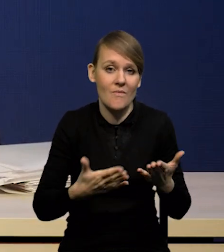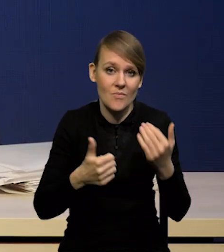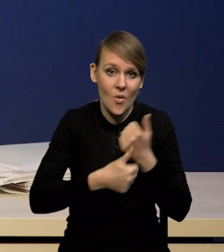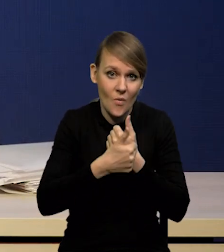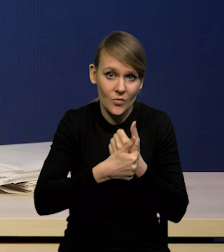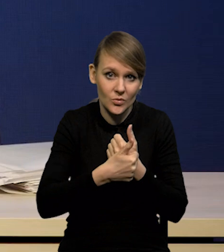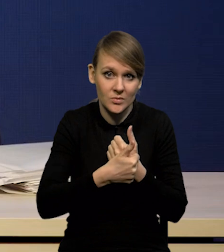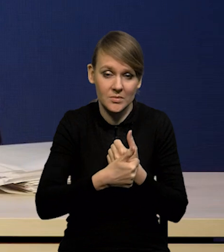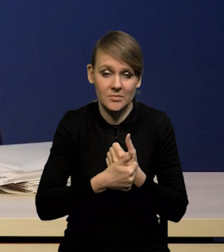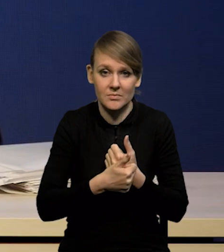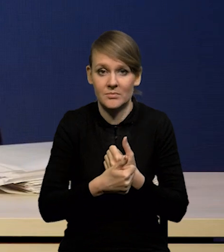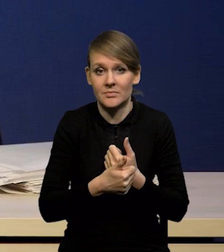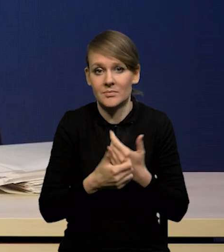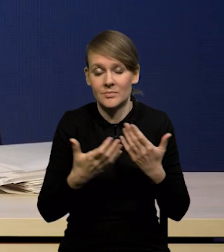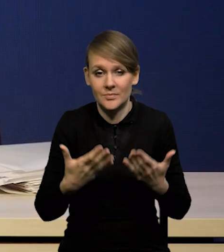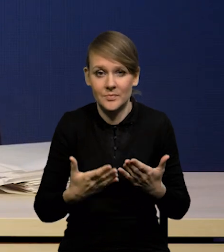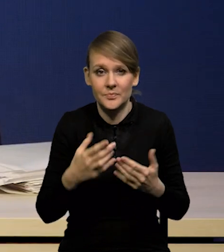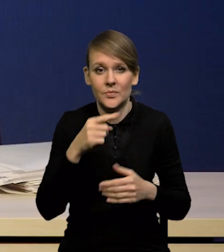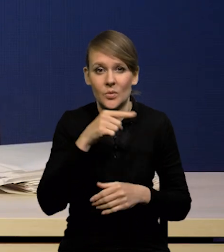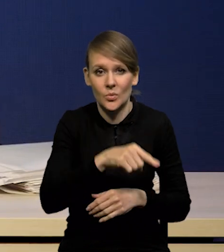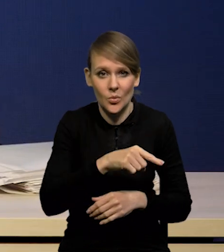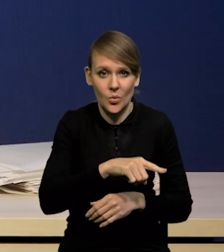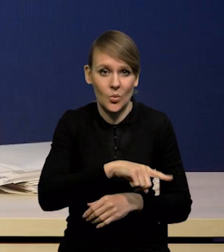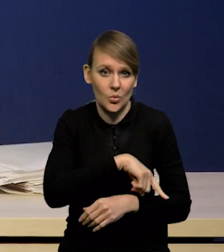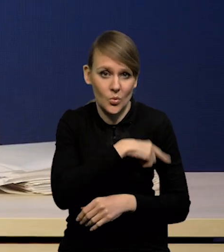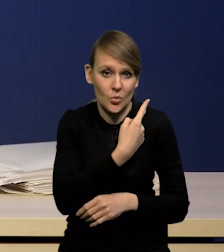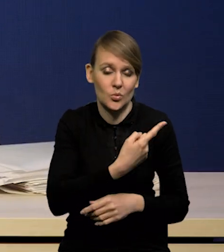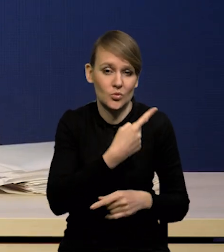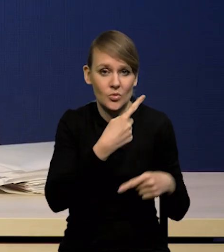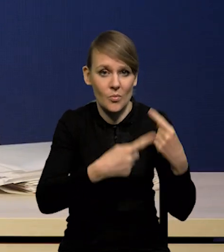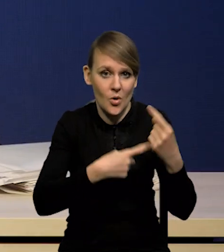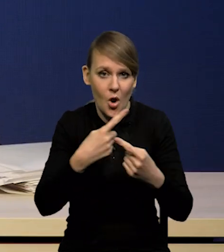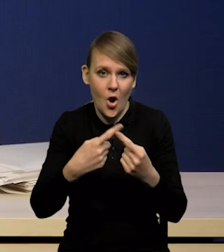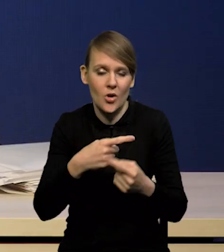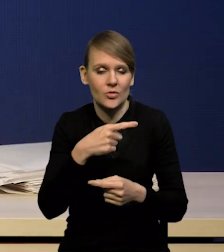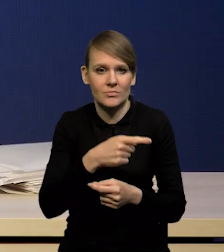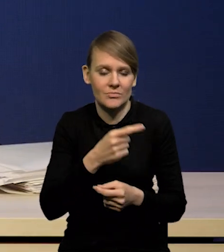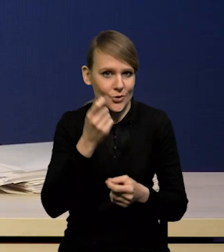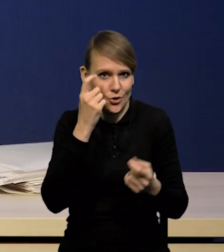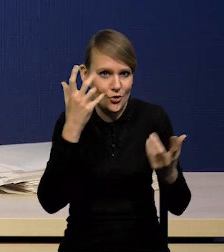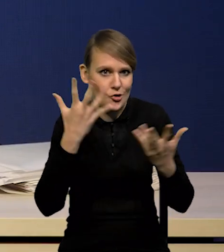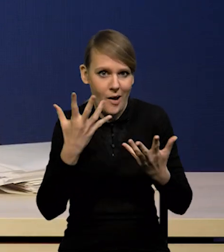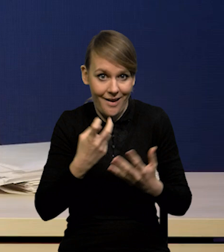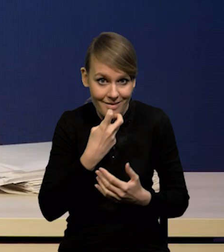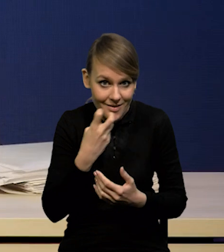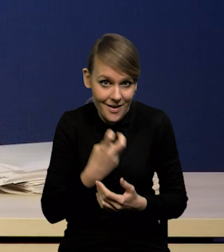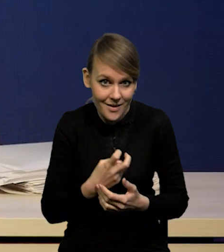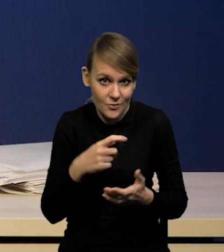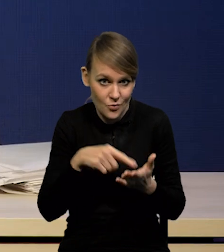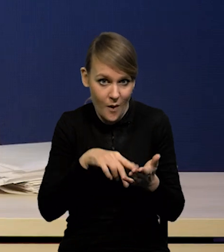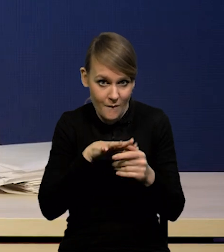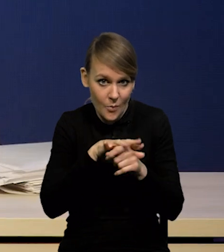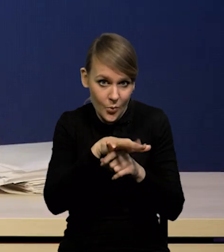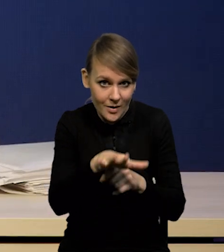nazwijmy to filtrowania, czy przekładania się szoków energetycznych i innych szoków na kategorie bazowe?